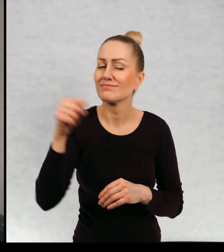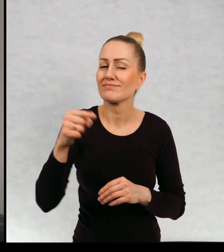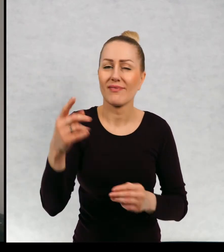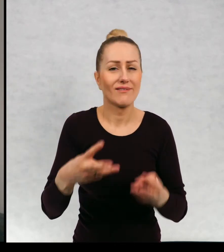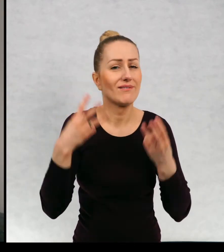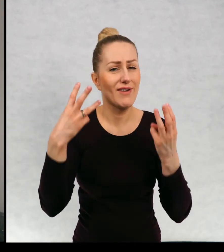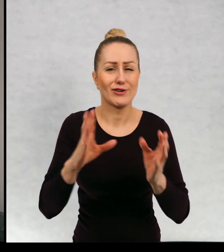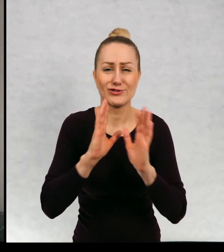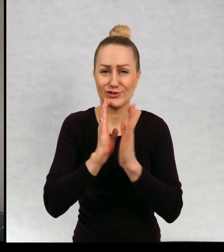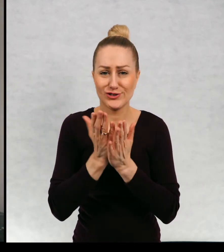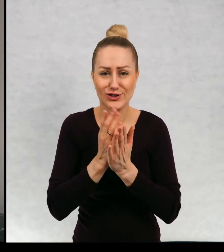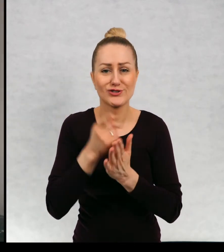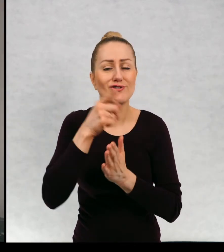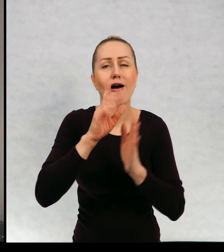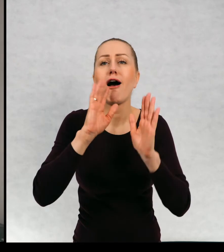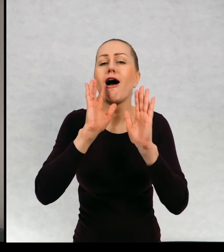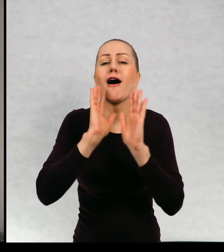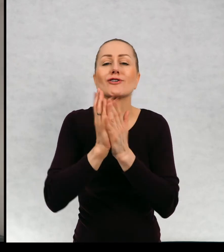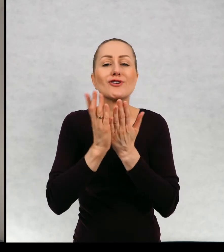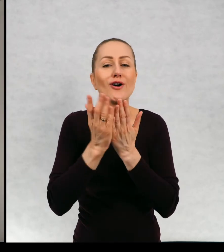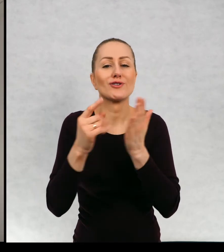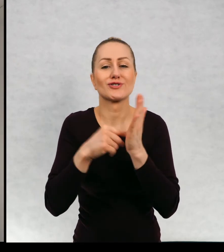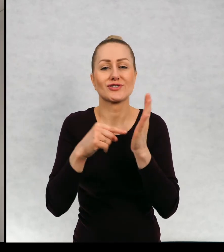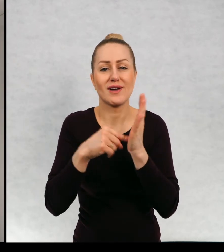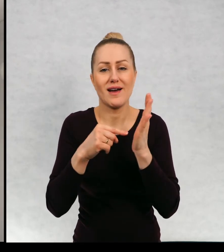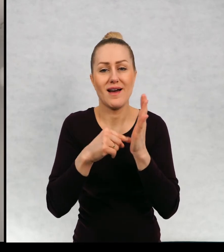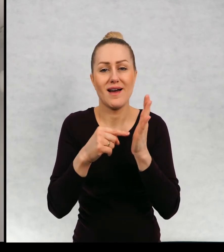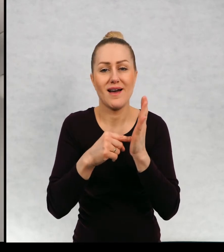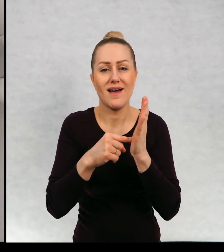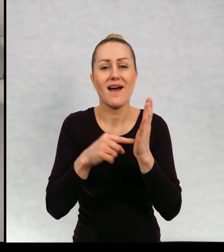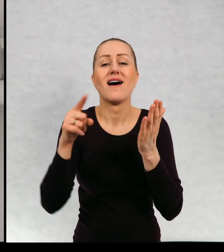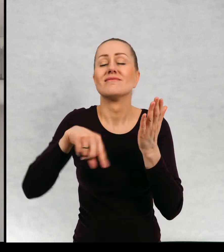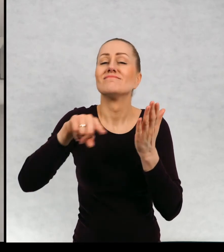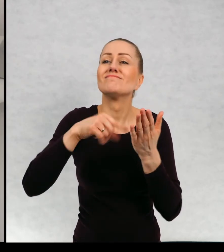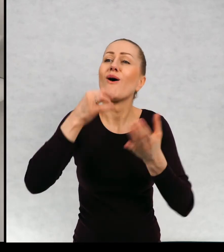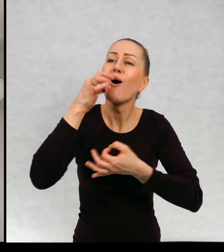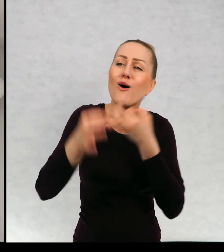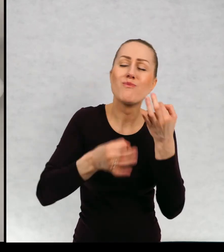ważna książka książka o tym, że świat jest kolorowy